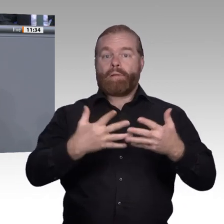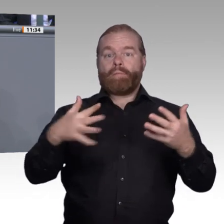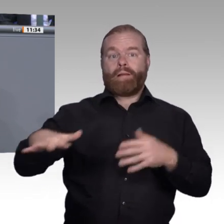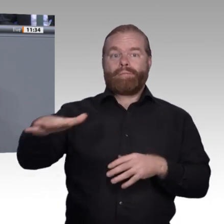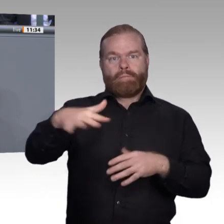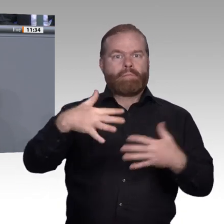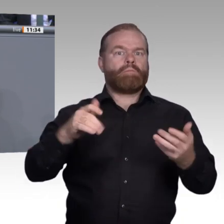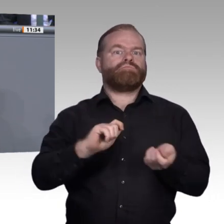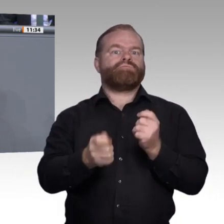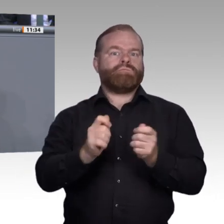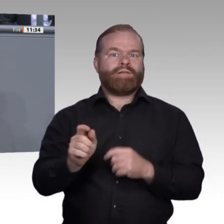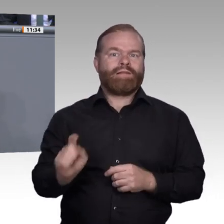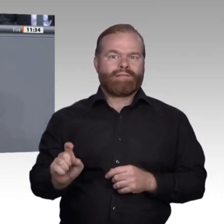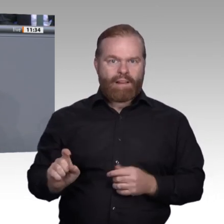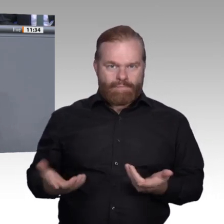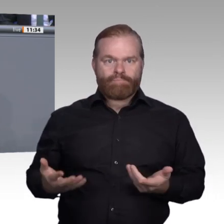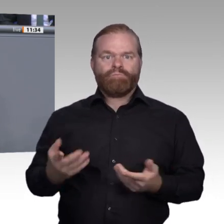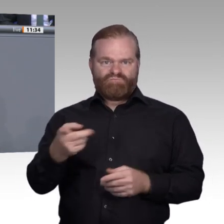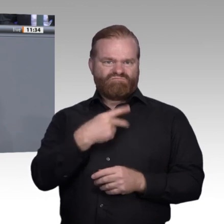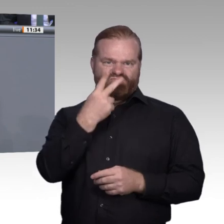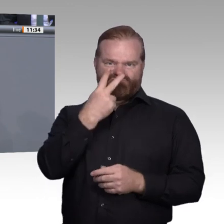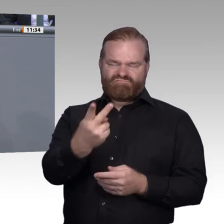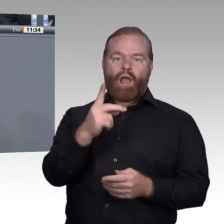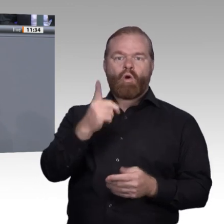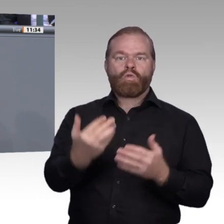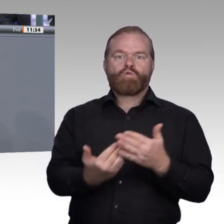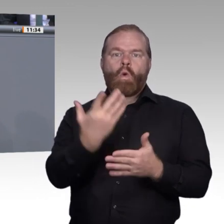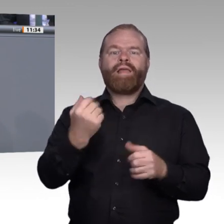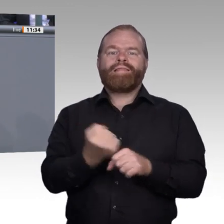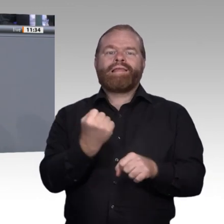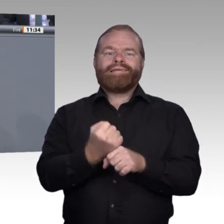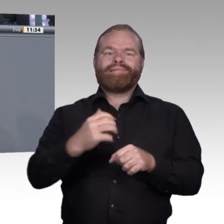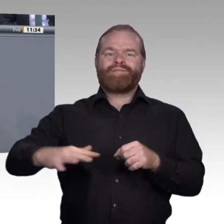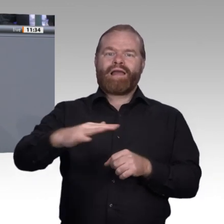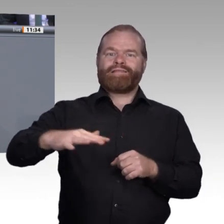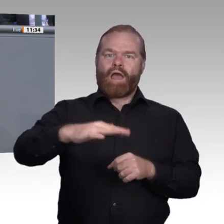Gestaltung der beruflichen Ausbildung. Wir müssen anfangen, den Erwerb von digitalen